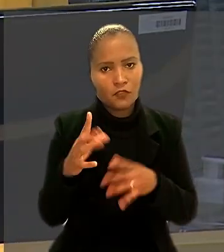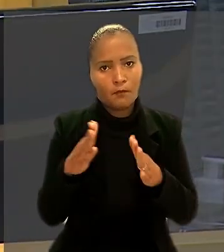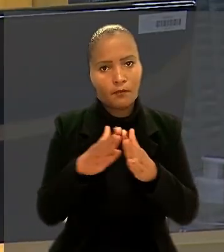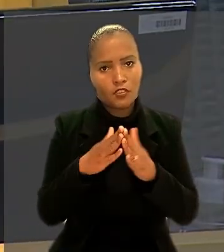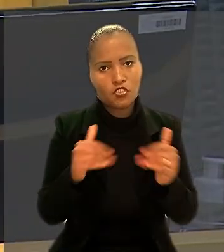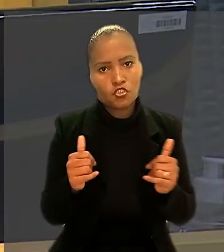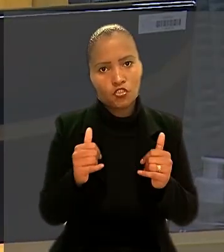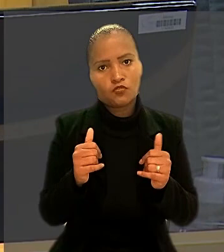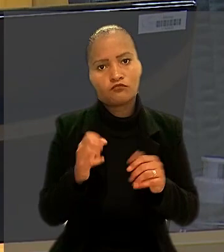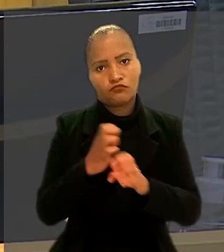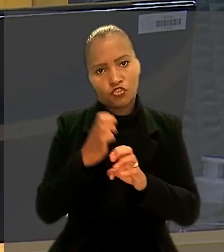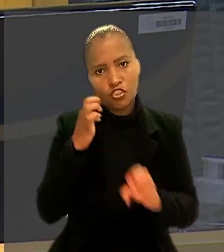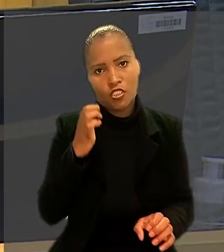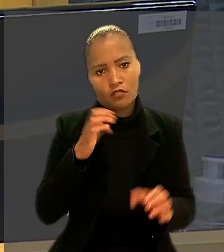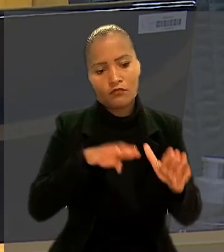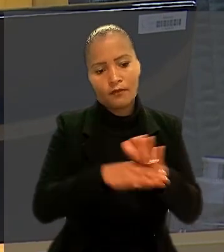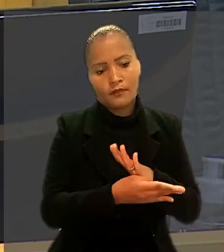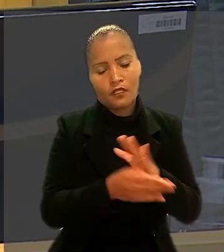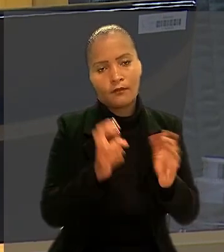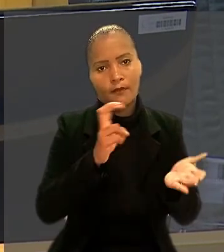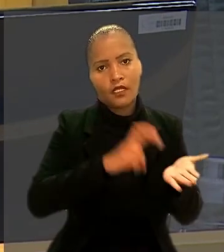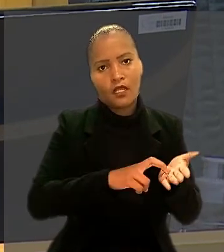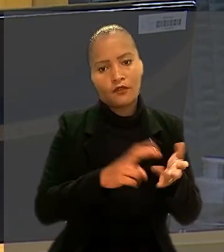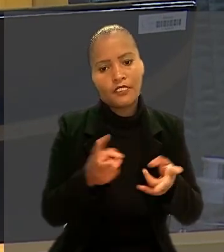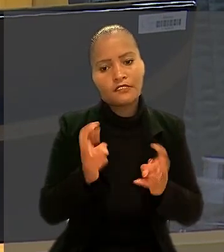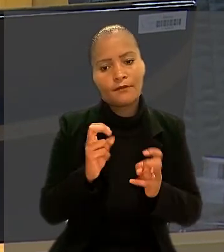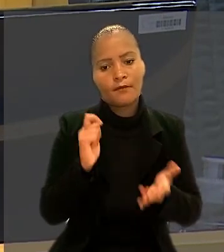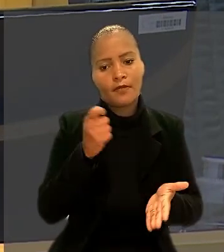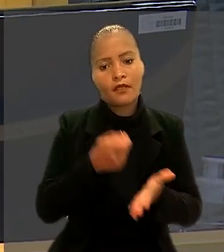para ser enquadrado como bancário e receber o pagamento de horas extras.